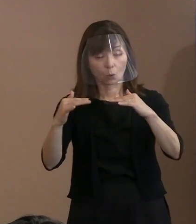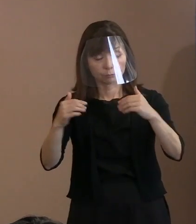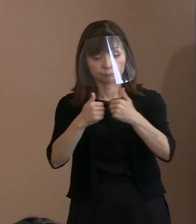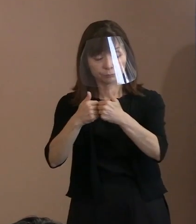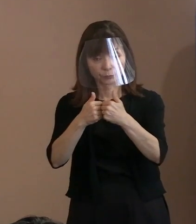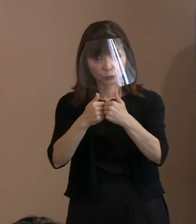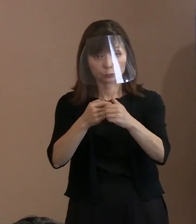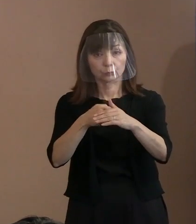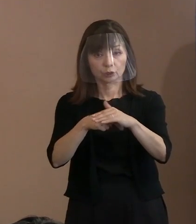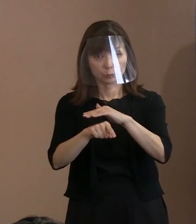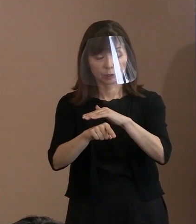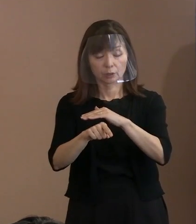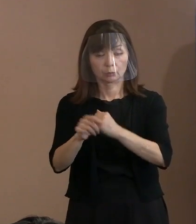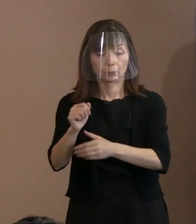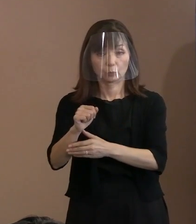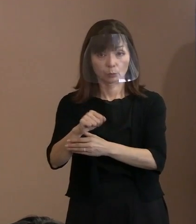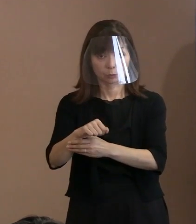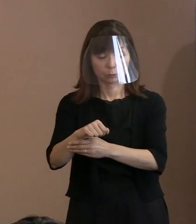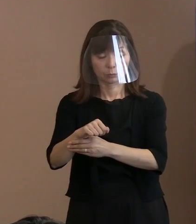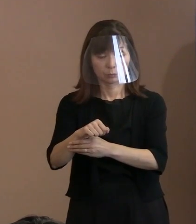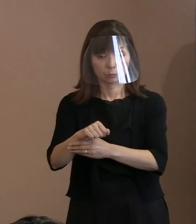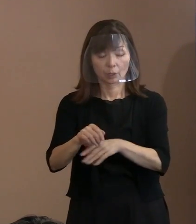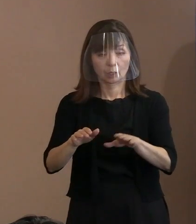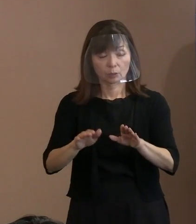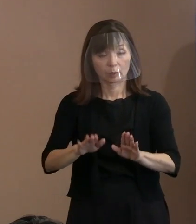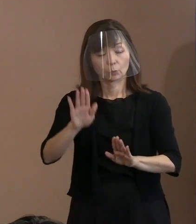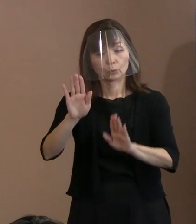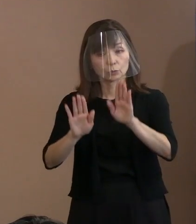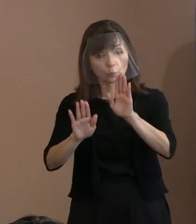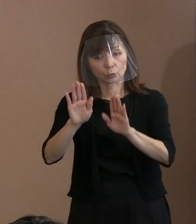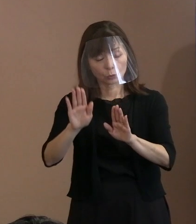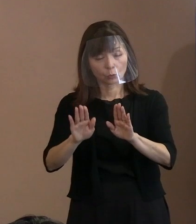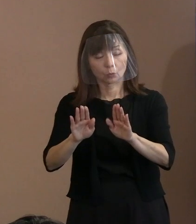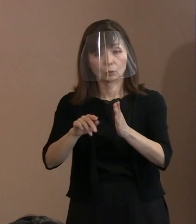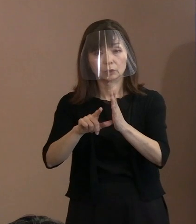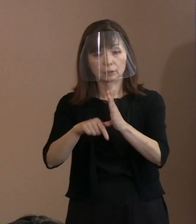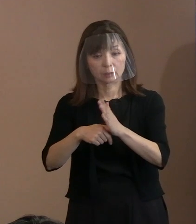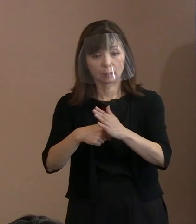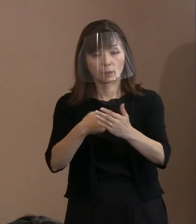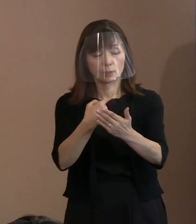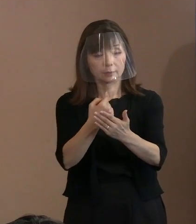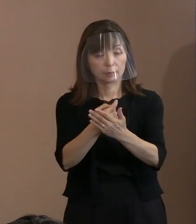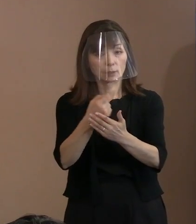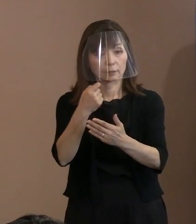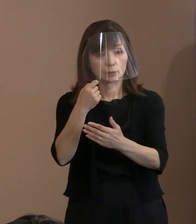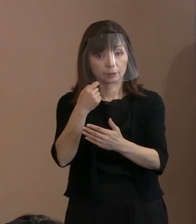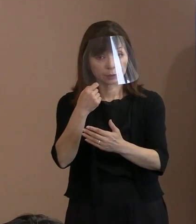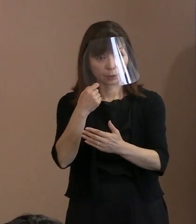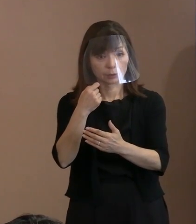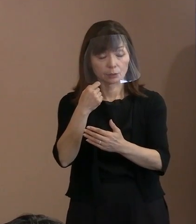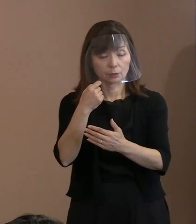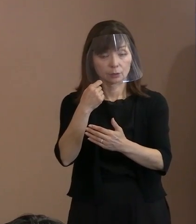しかし自分たちは､ 今この状況では参画できないということを､ 前でお話するときに､そういうことを 言いながらこういう発言をしたとか､